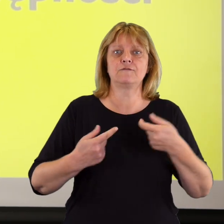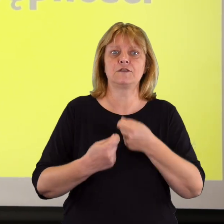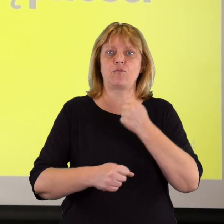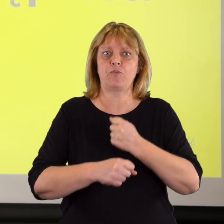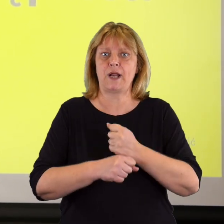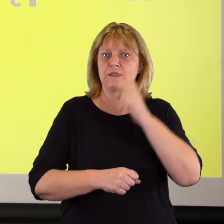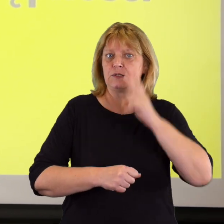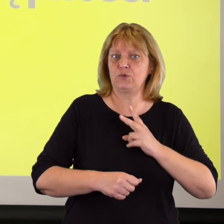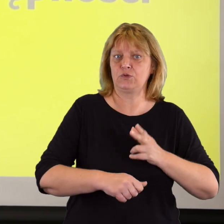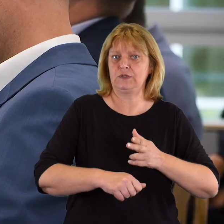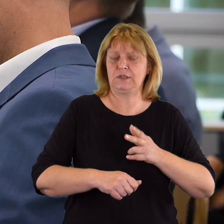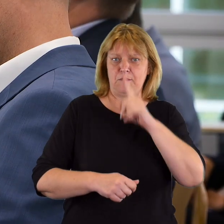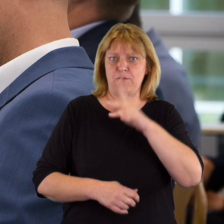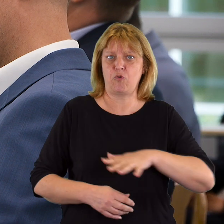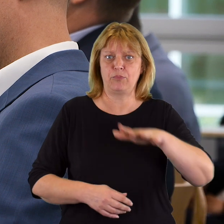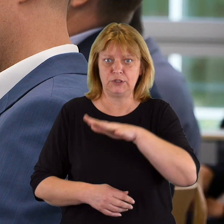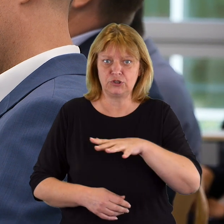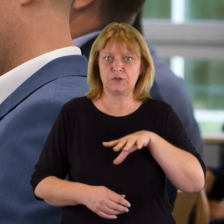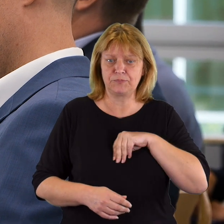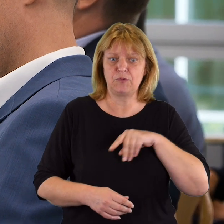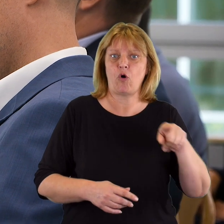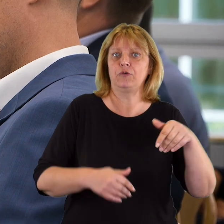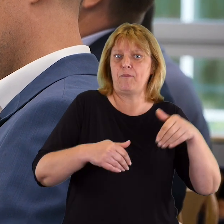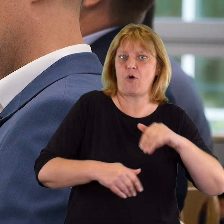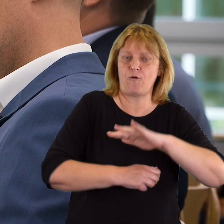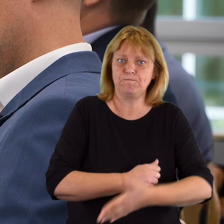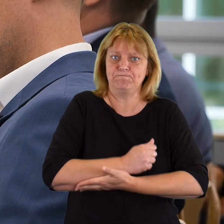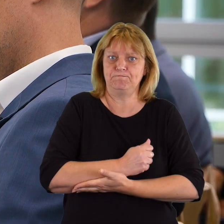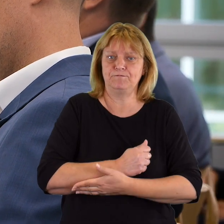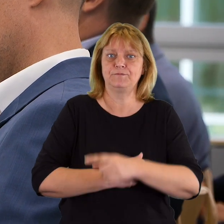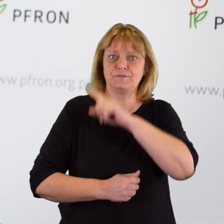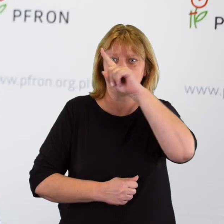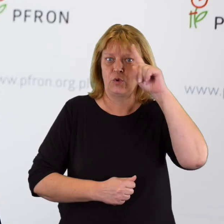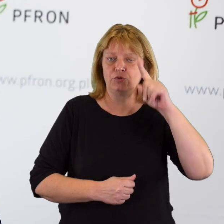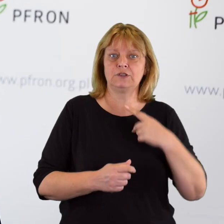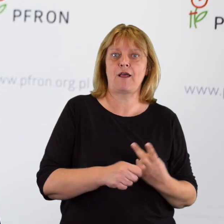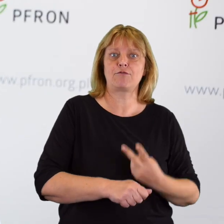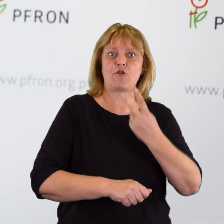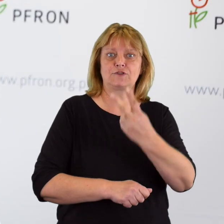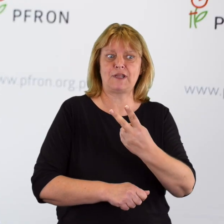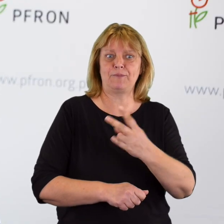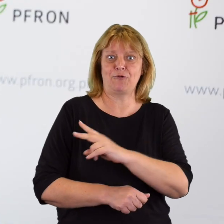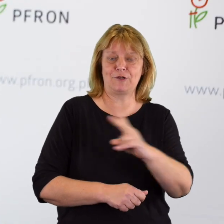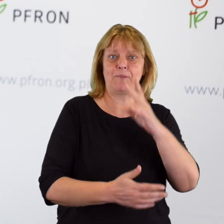podmiotami publicznymi, które mogą jako rzecznicy wspomagać obywatela w dostępie do jego praw,